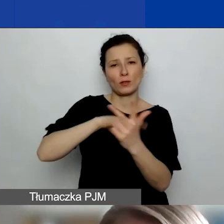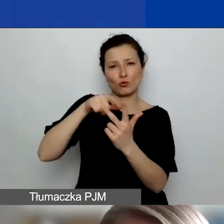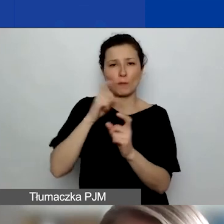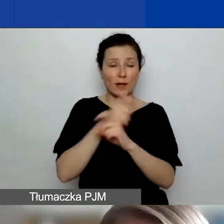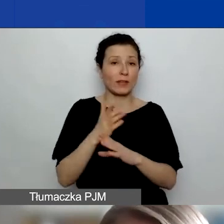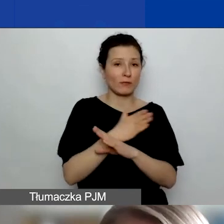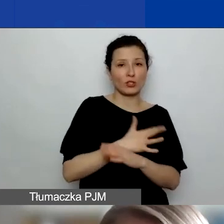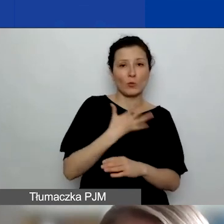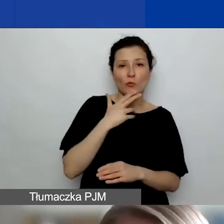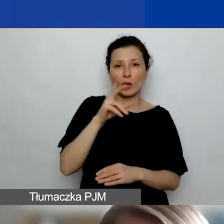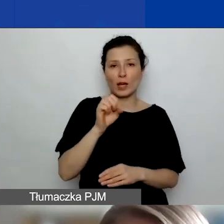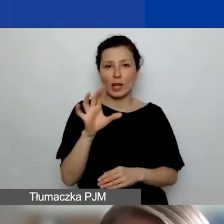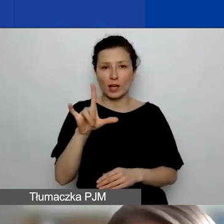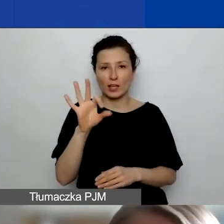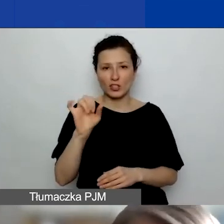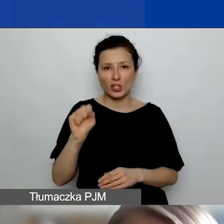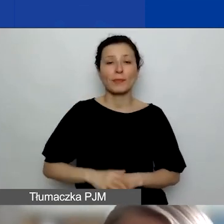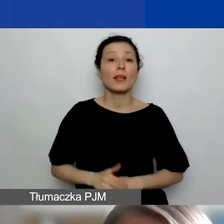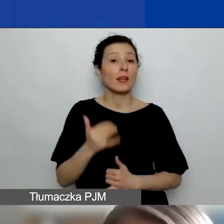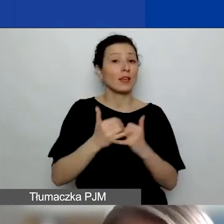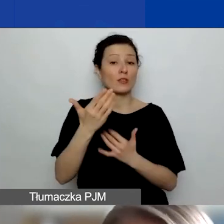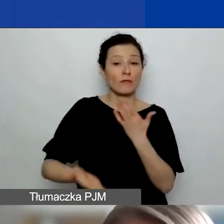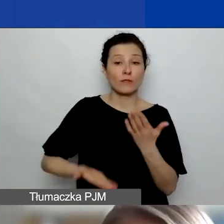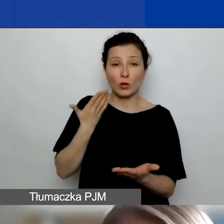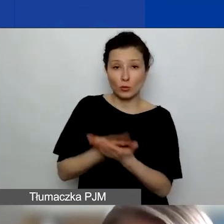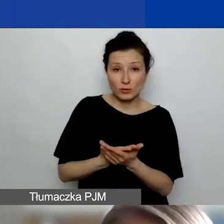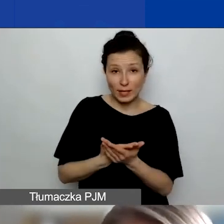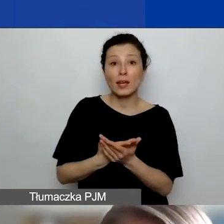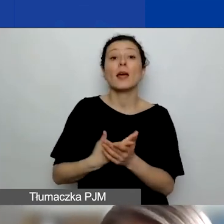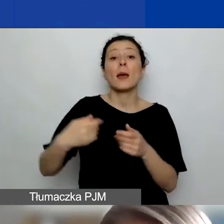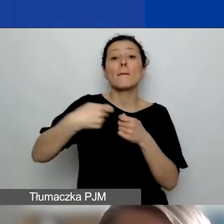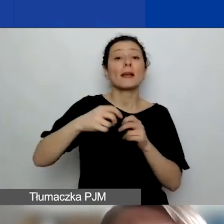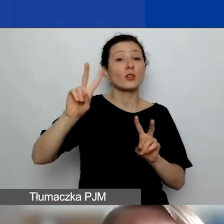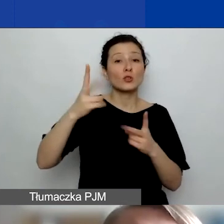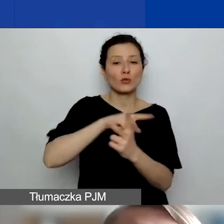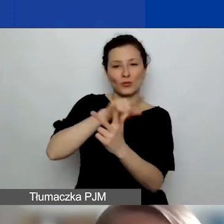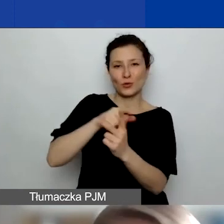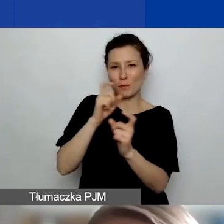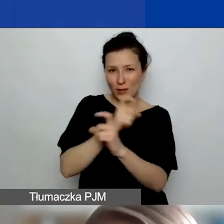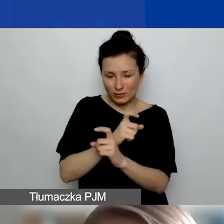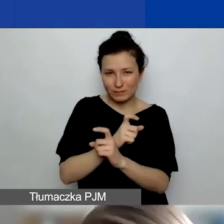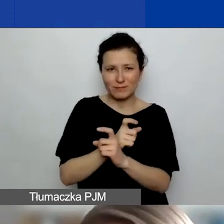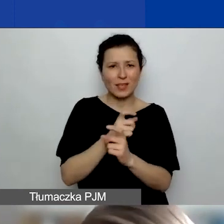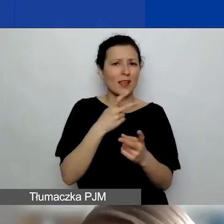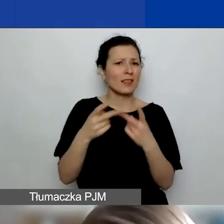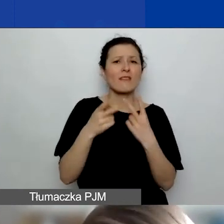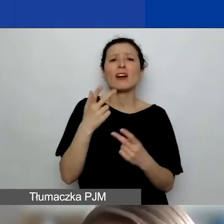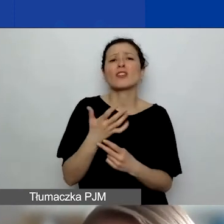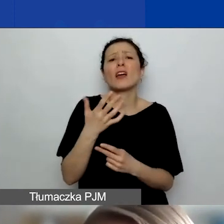jeżeli składacie wniosek z podmiotem z Norwegii, Islandii, Liechtensteinu, niezależnie od tego, ilu tych partnerów jest,